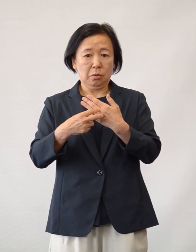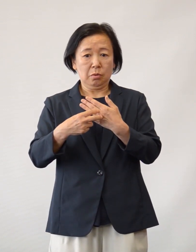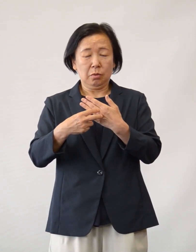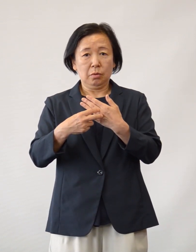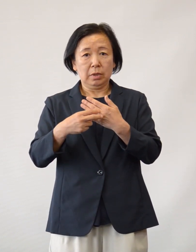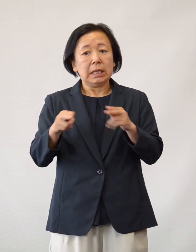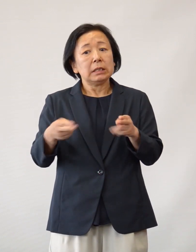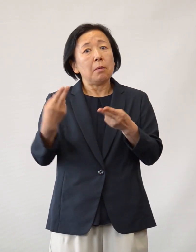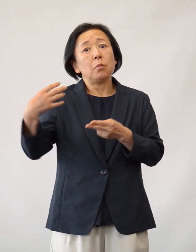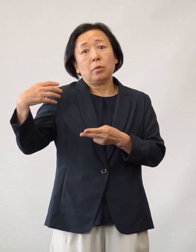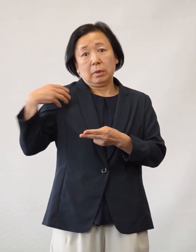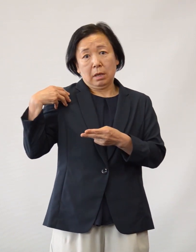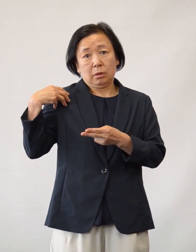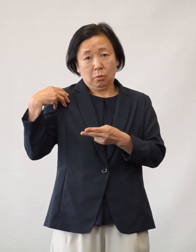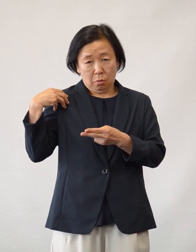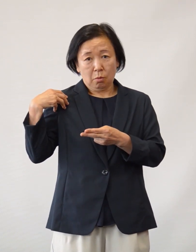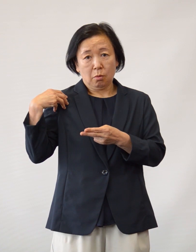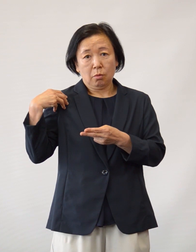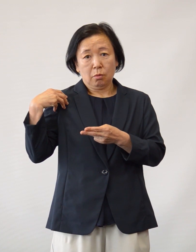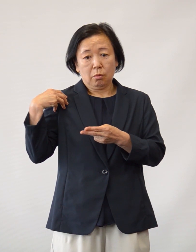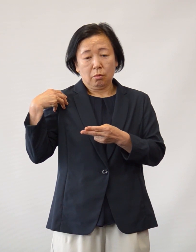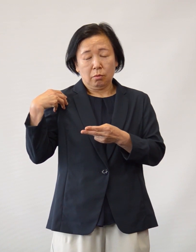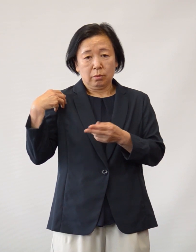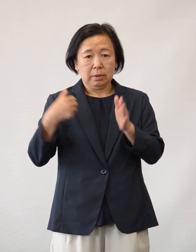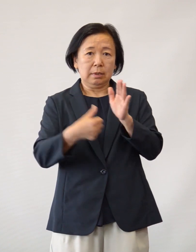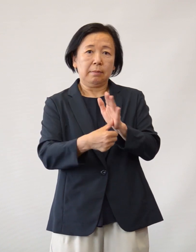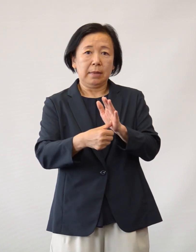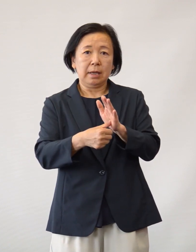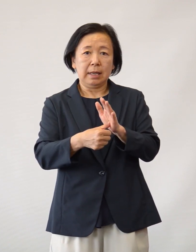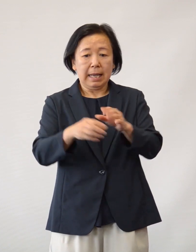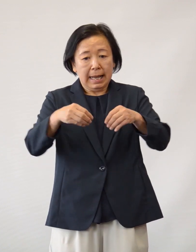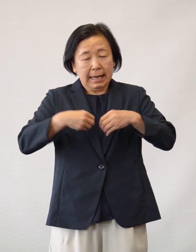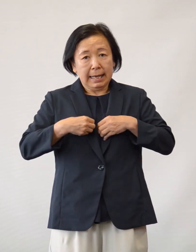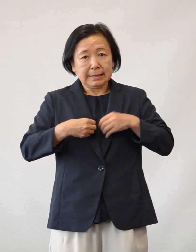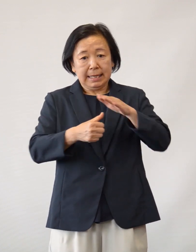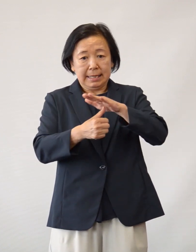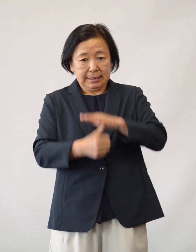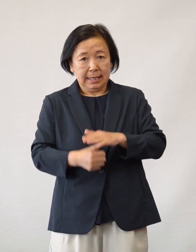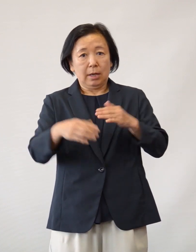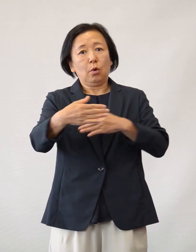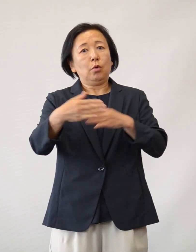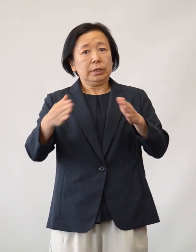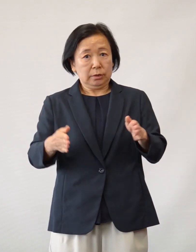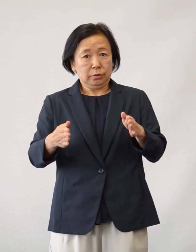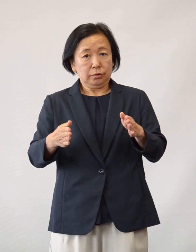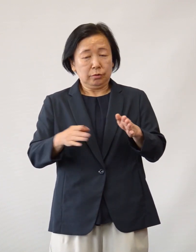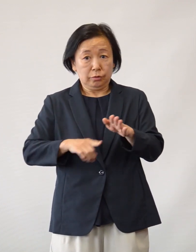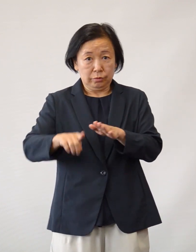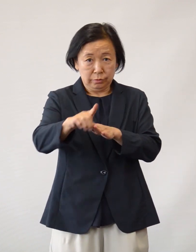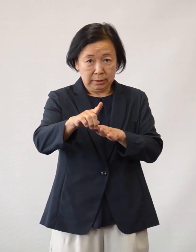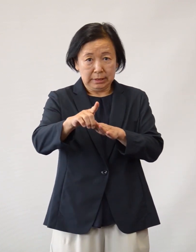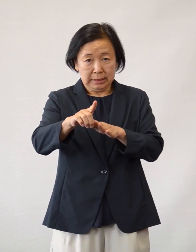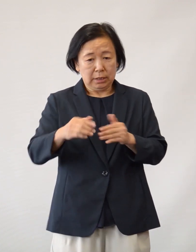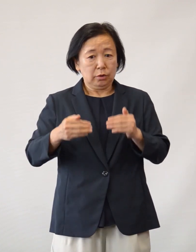当院の専門部署である感染制御室を中心に 対策を講じたことによりまして